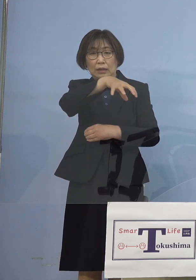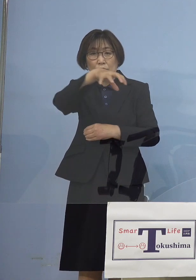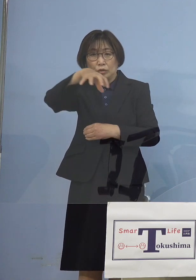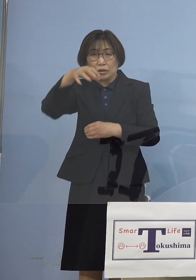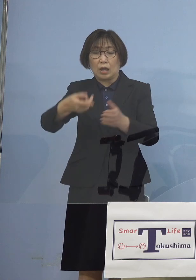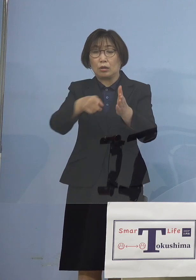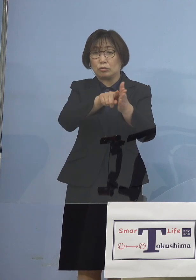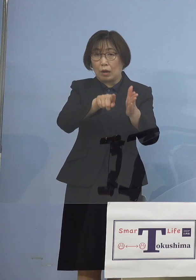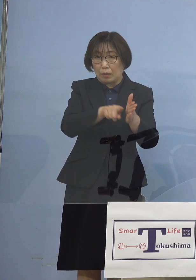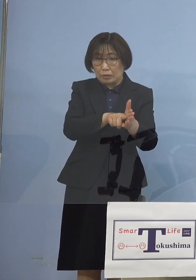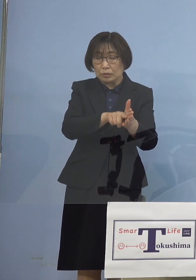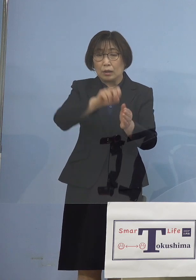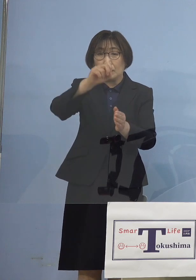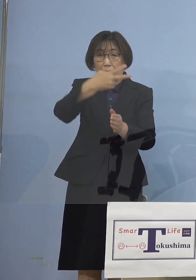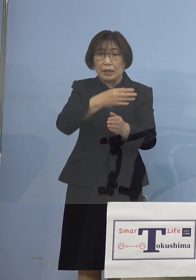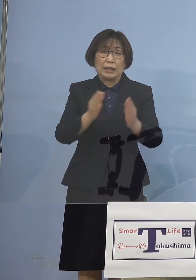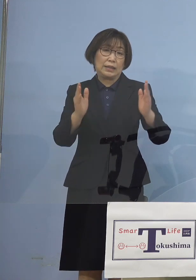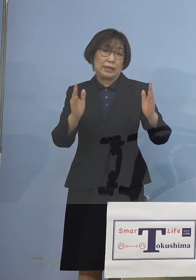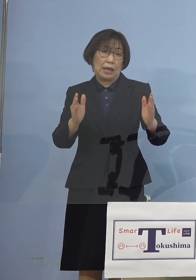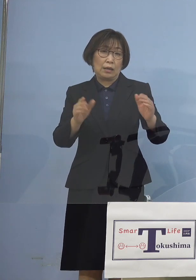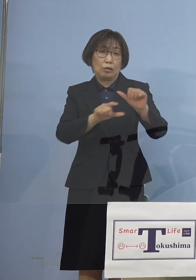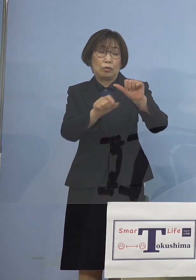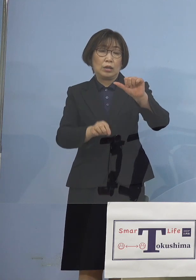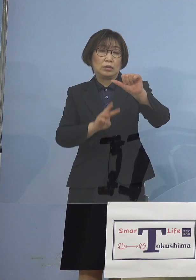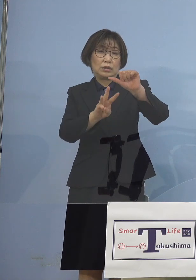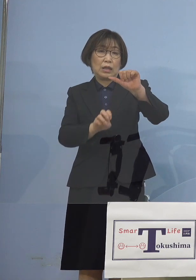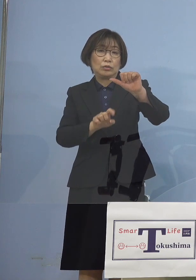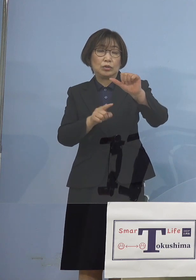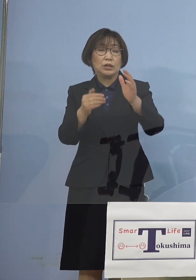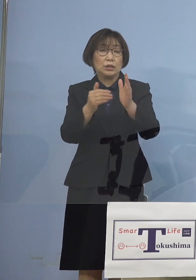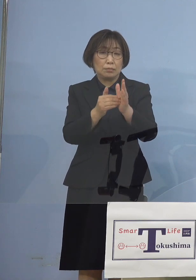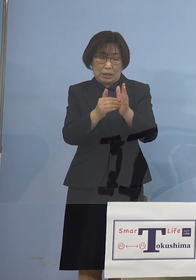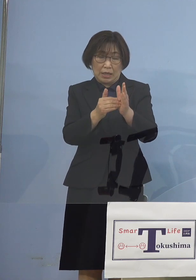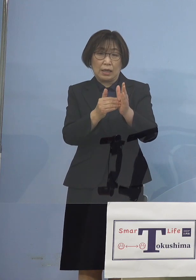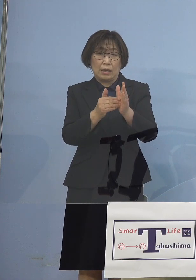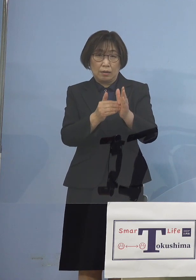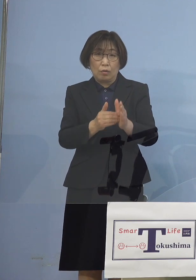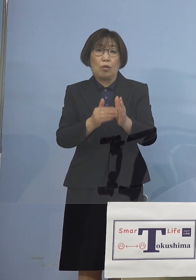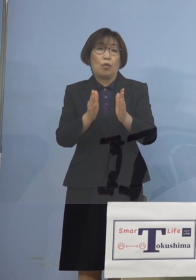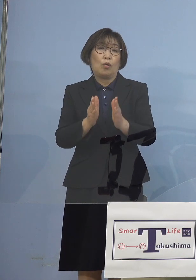期間が5月31日まで延長 となったところではありますが